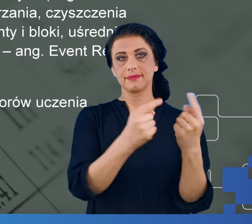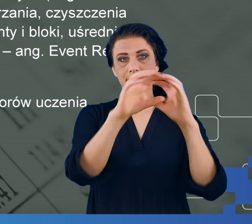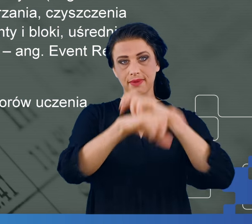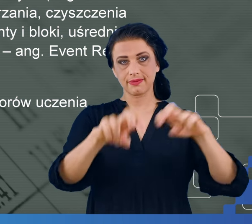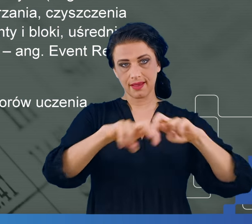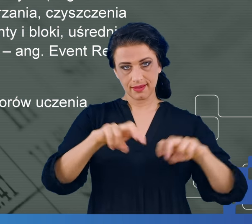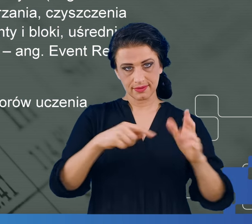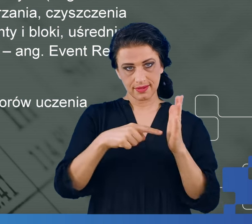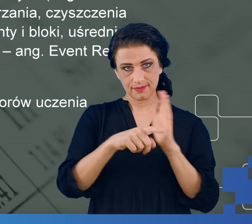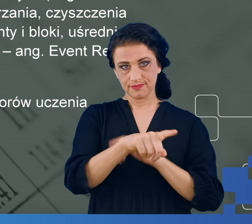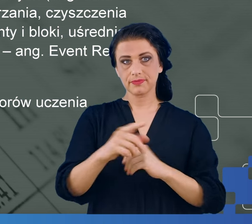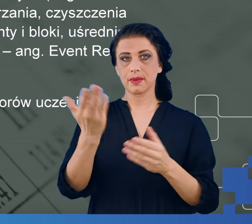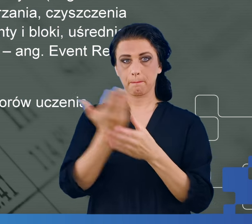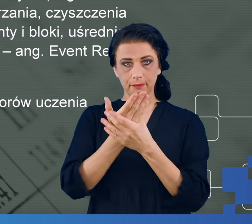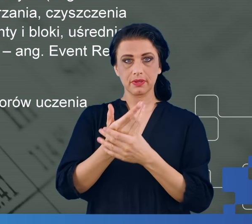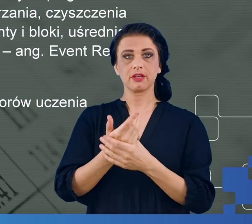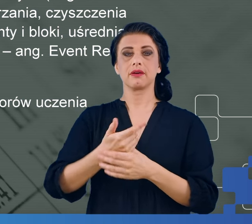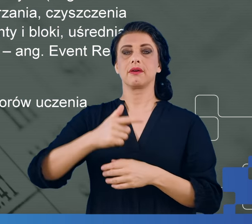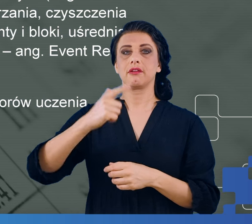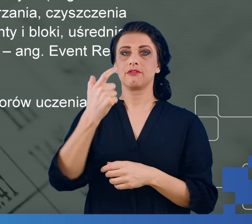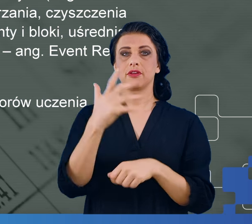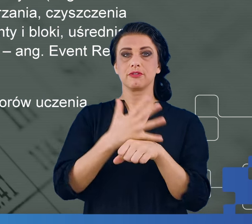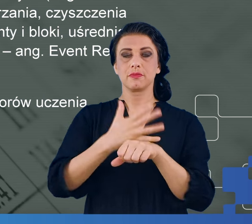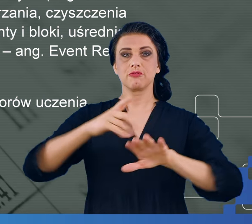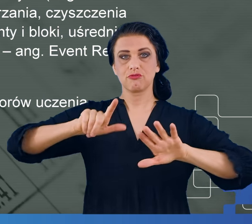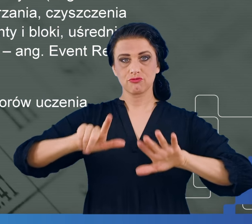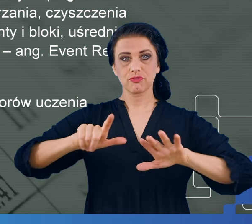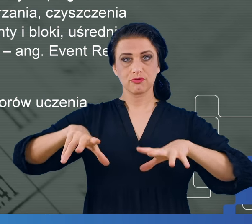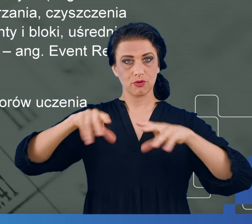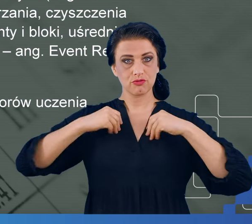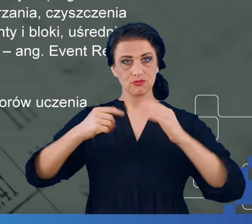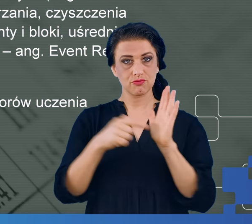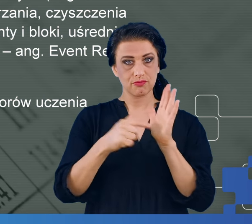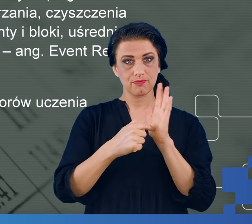zawiera 257 kolumn, w jednej z nich jest czas, w drugiej i trzeciej